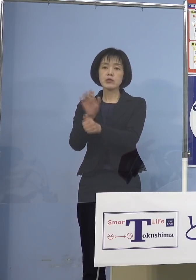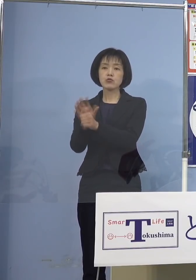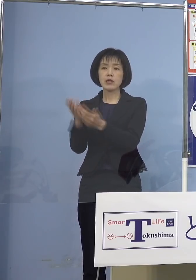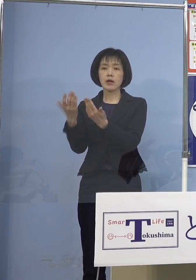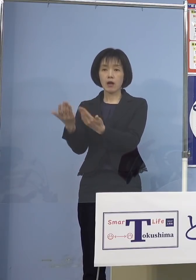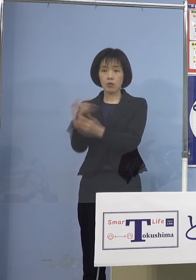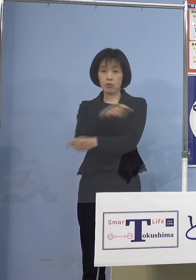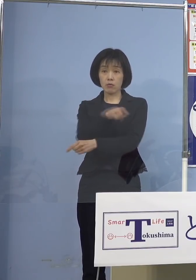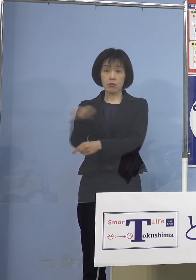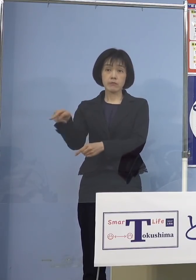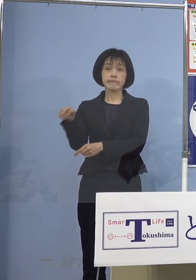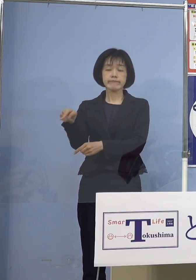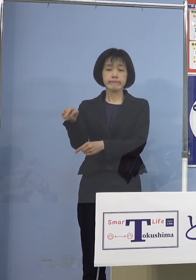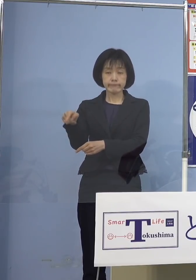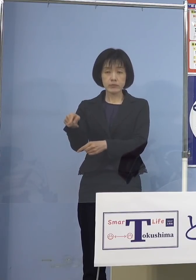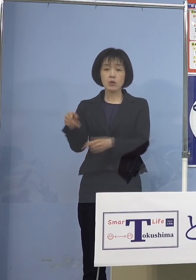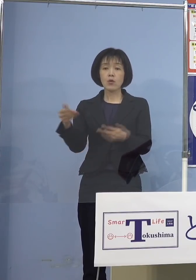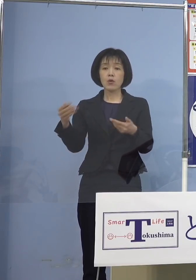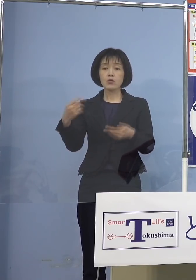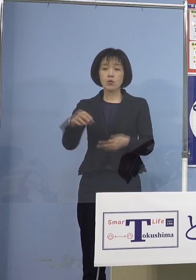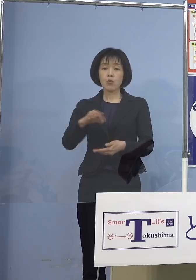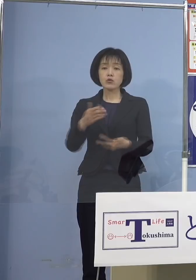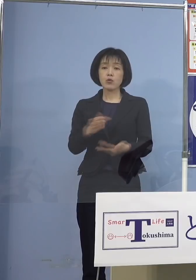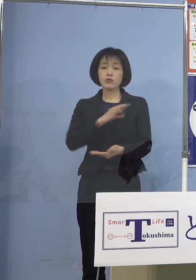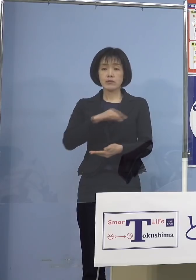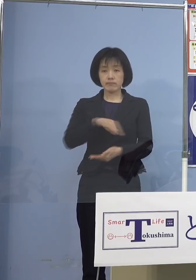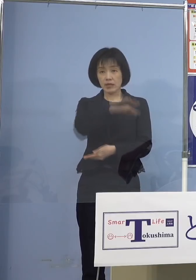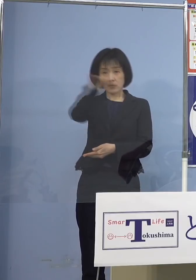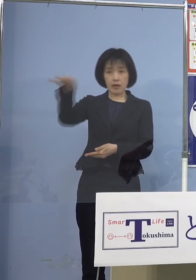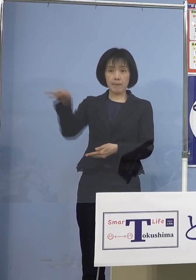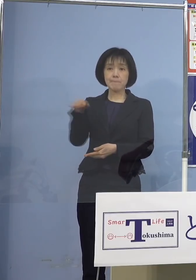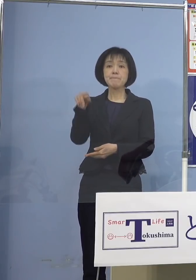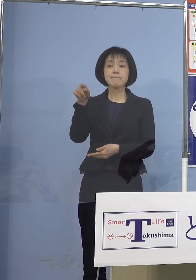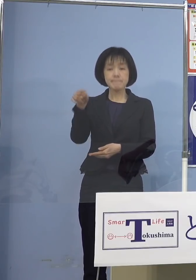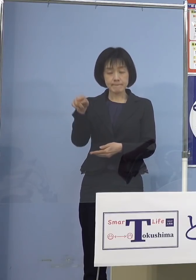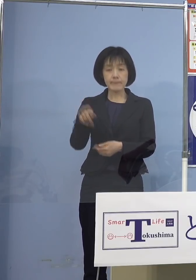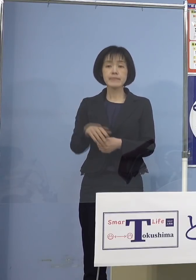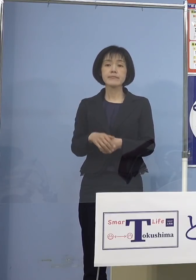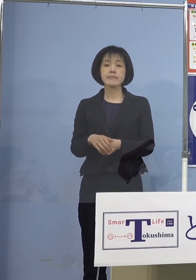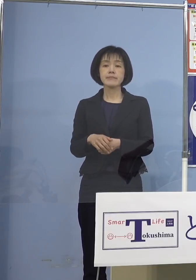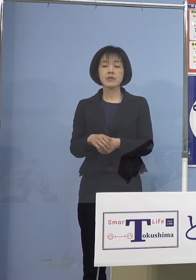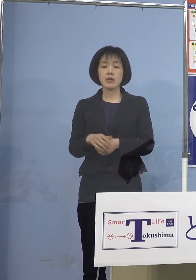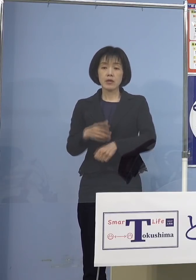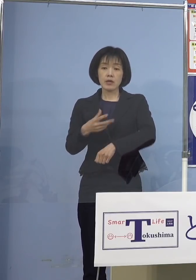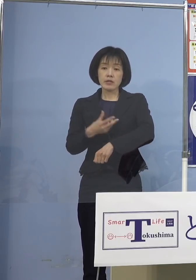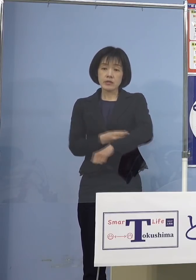その教職員などの皆さん方に いわゆる接種券がなくても